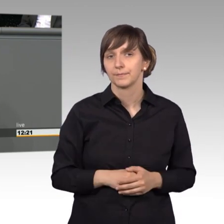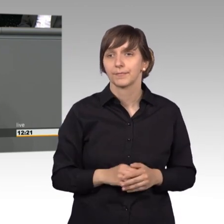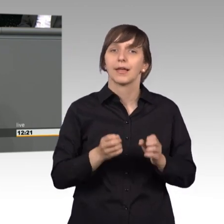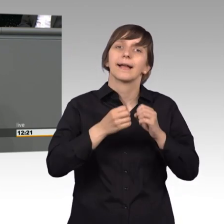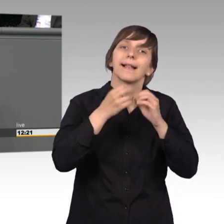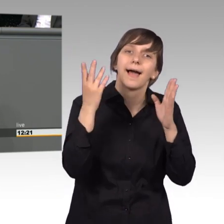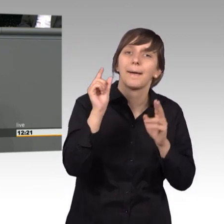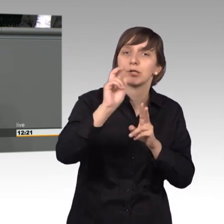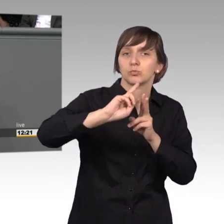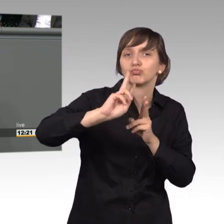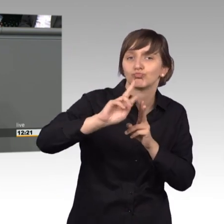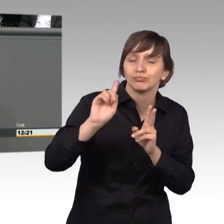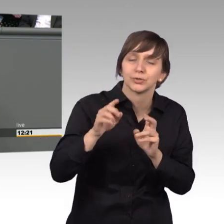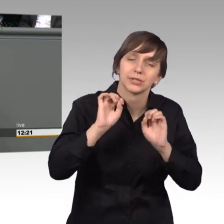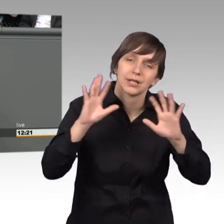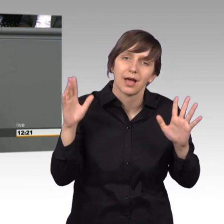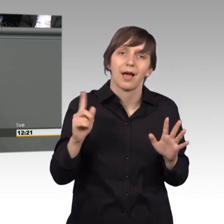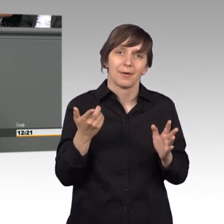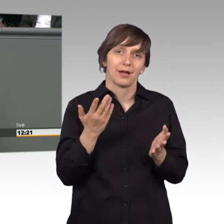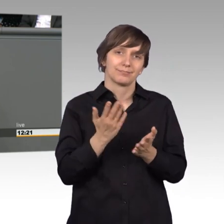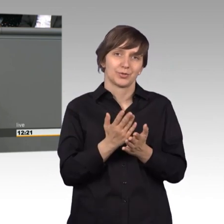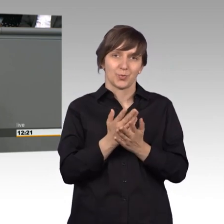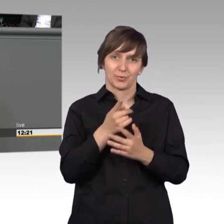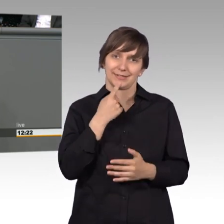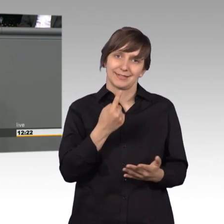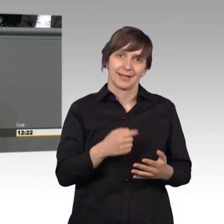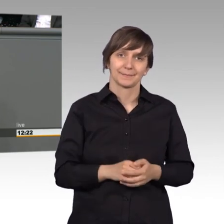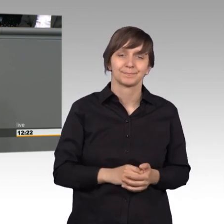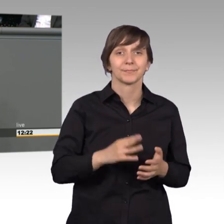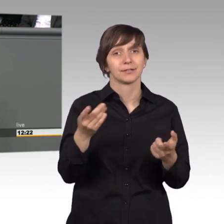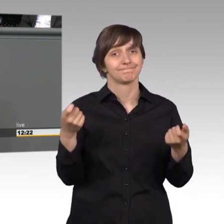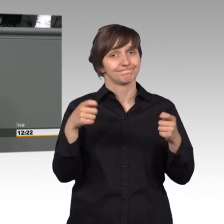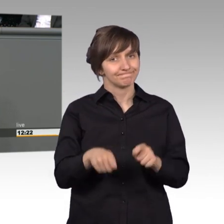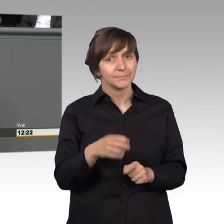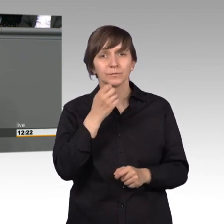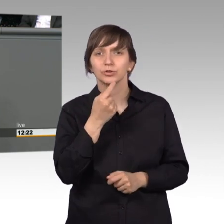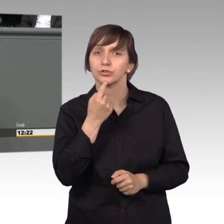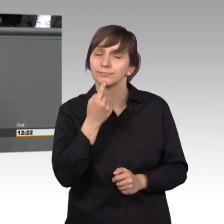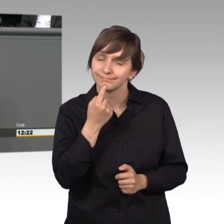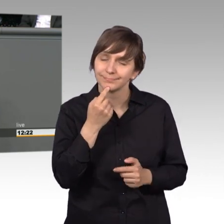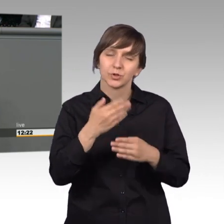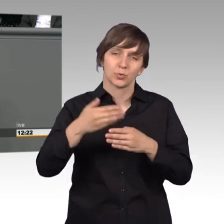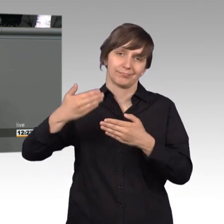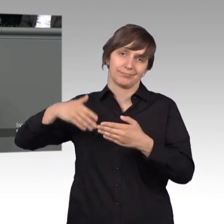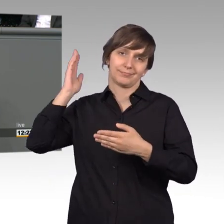bisschen besser werden, aber das werden wir voran treiben. Zum Schluss möchte ich mich ausdrücklich hier auch meiner Vorrednerinnen und Redner,